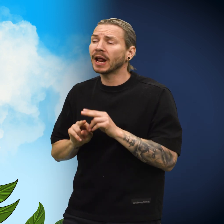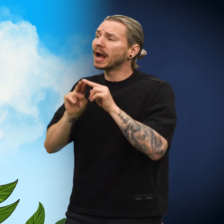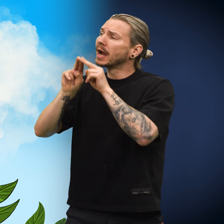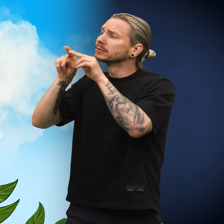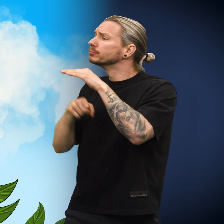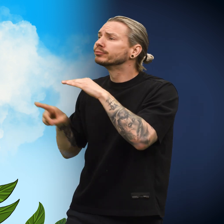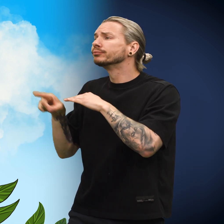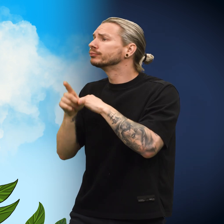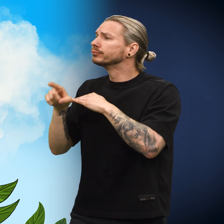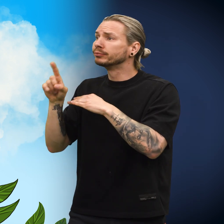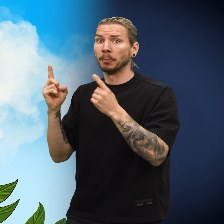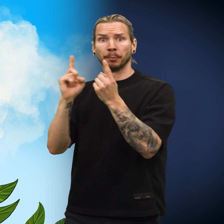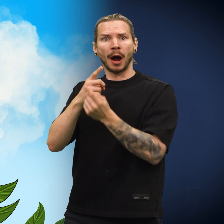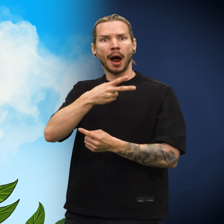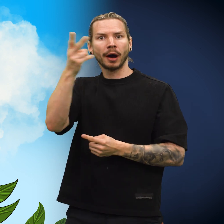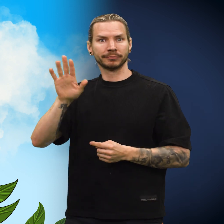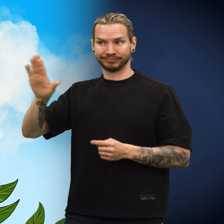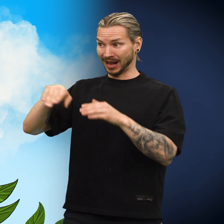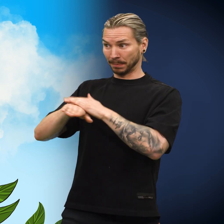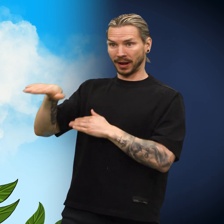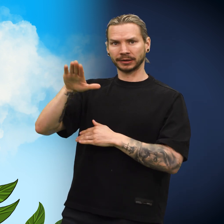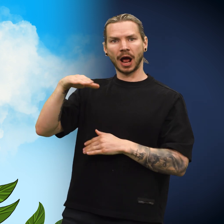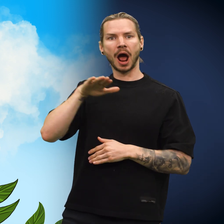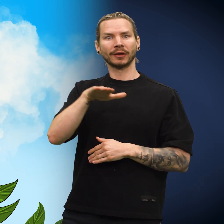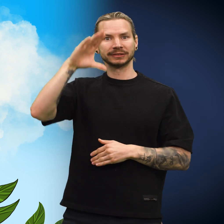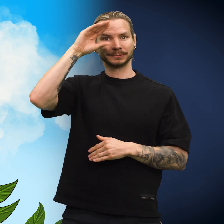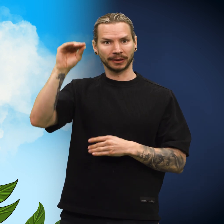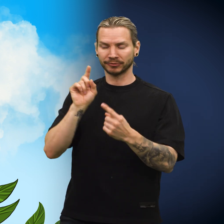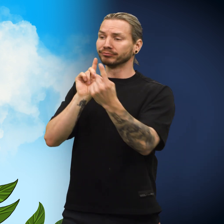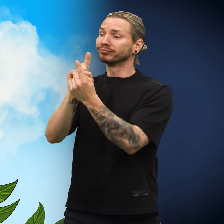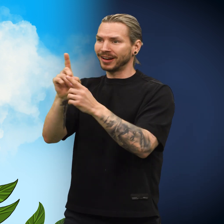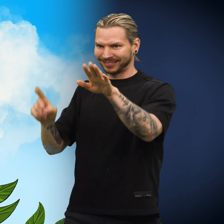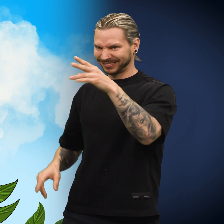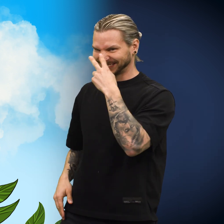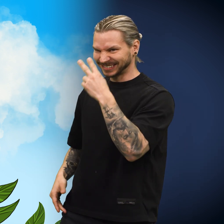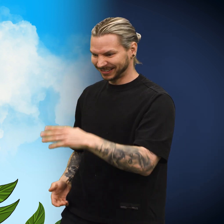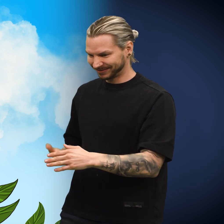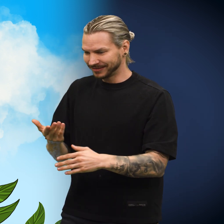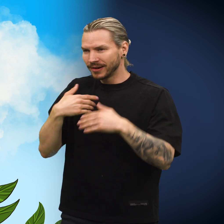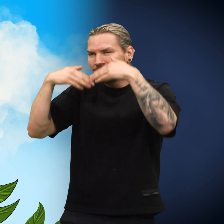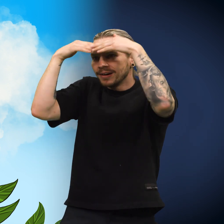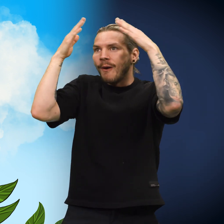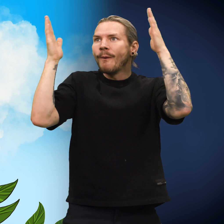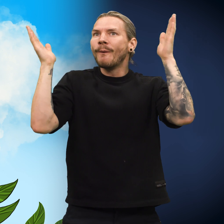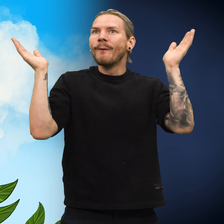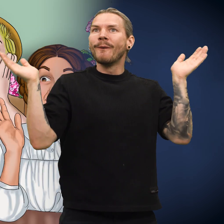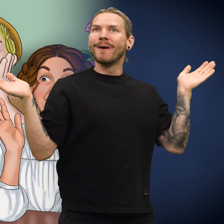Han fortsatte videre på sin reise. Hver gang han møtte landsmenn fra hjemlandet, viste han frem skillingen for dem.